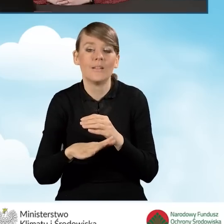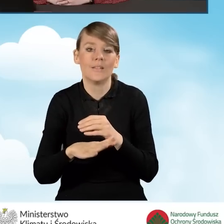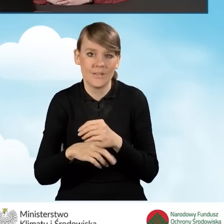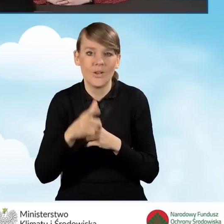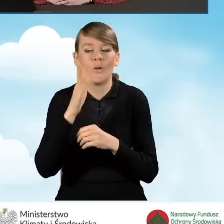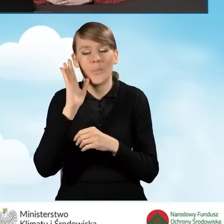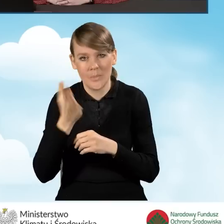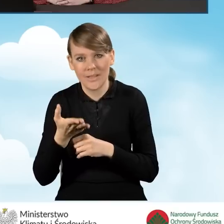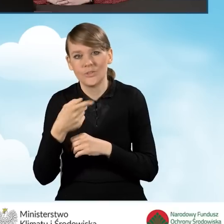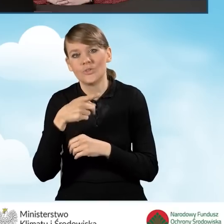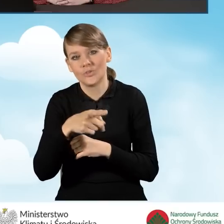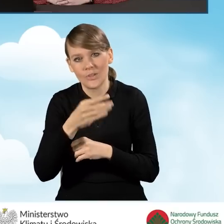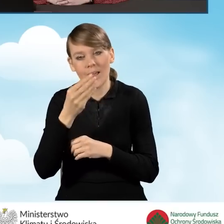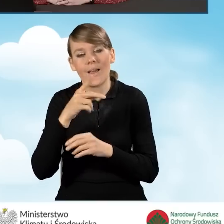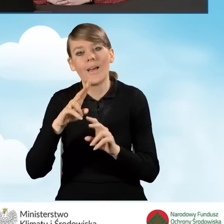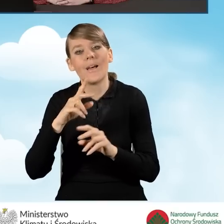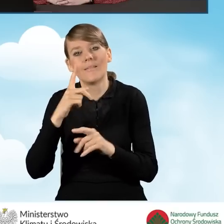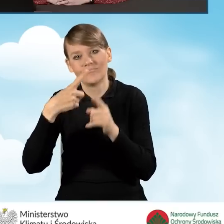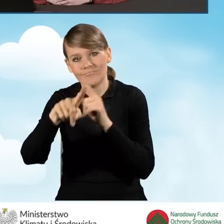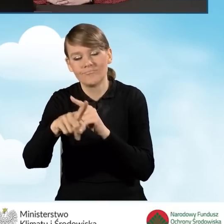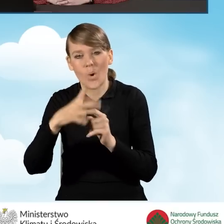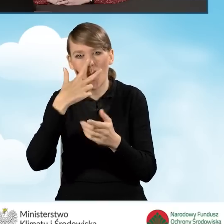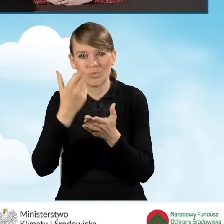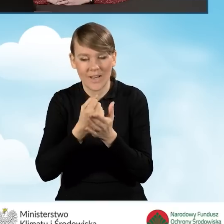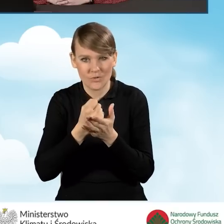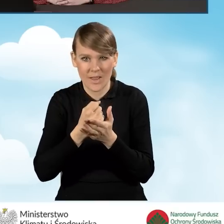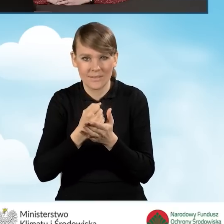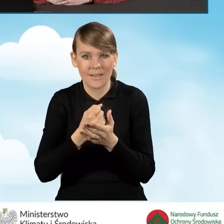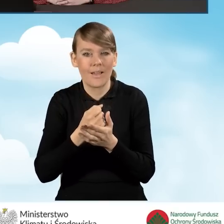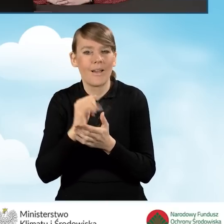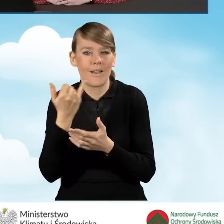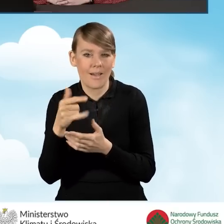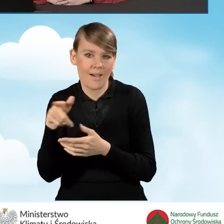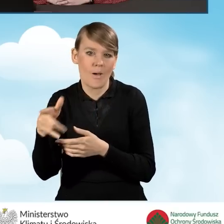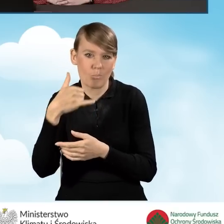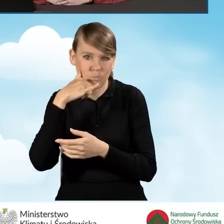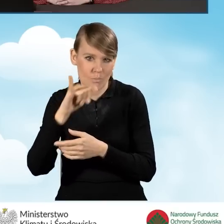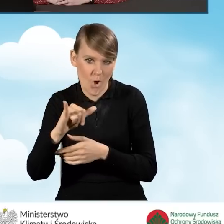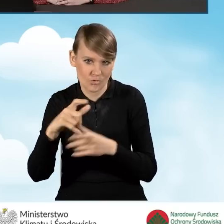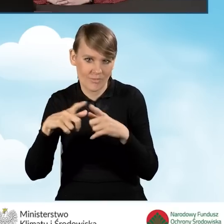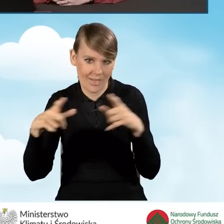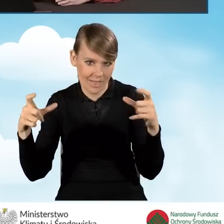to oświadczenie zostanie przekazane poprzez pocztę tradycyjną,